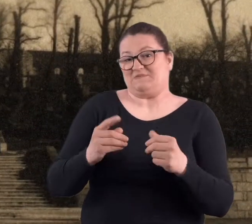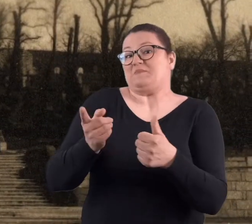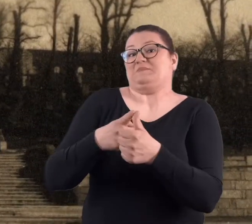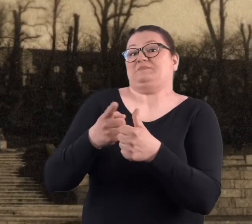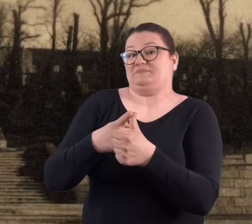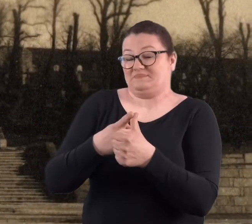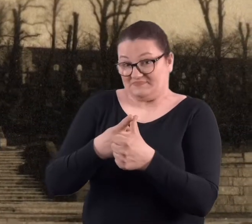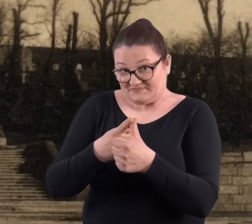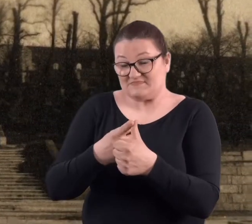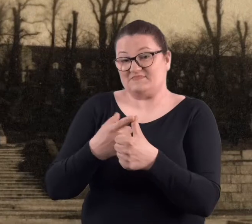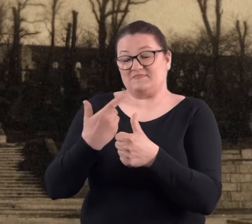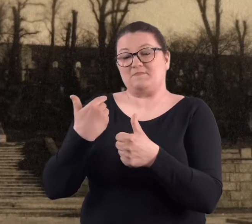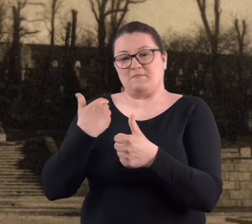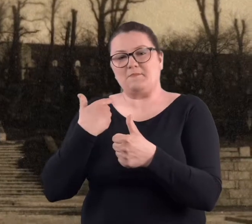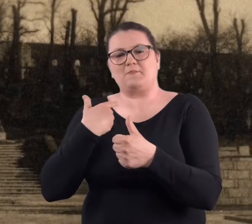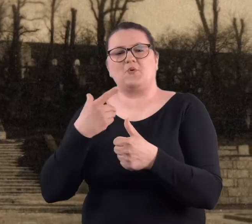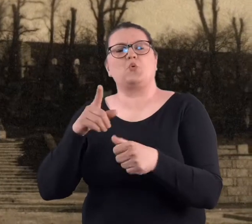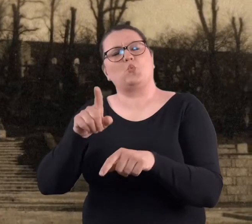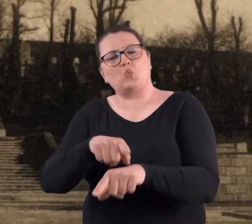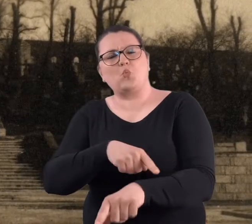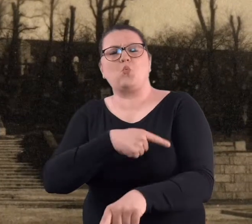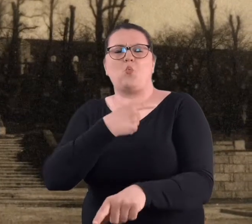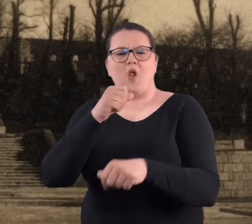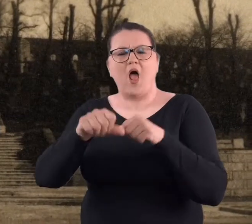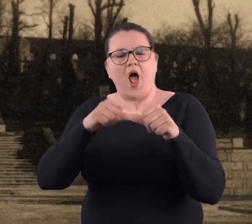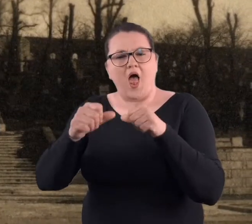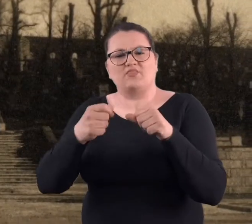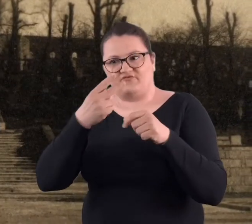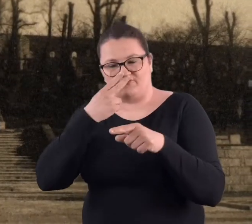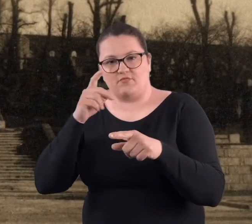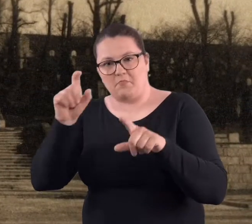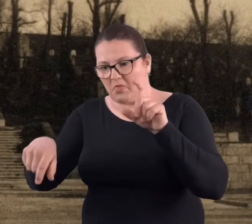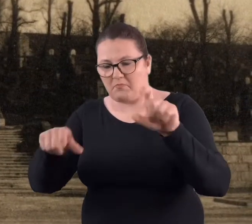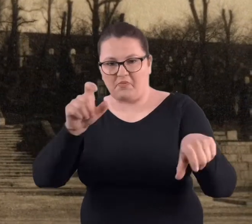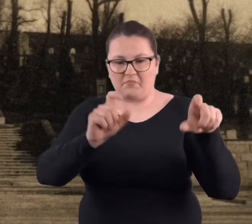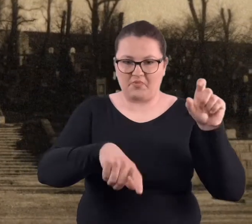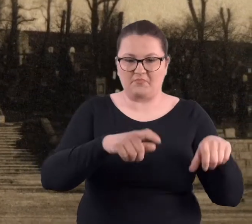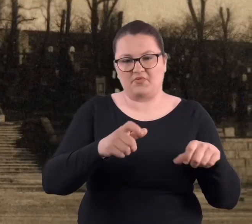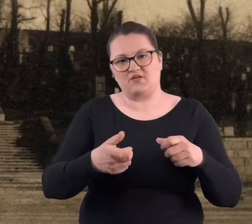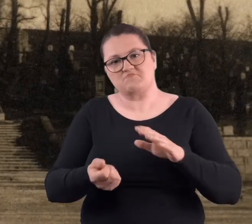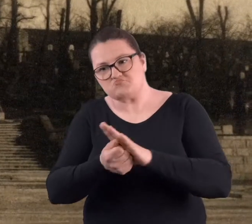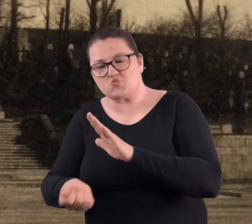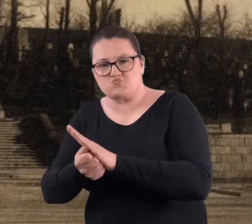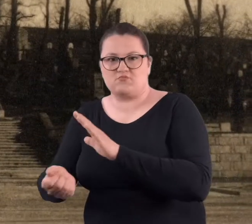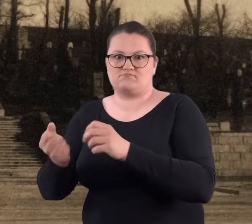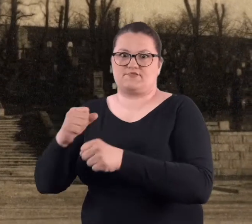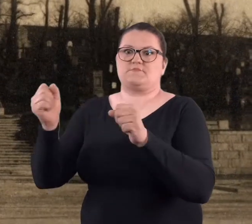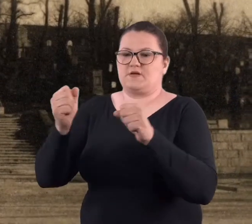Po pierwsze, tam jeszcze długo znajdowano niewybuchy, a po drugie..